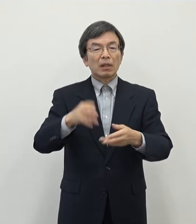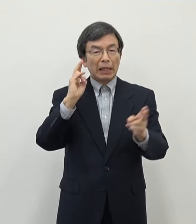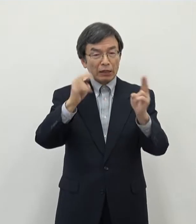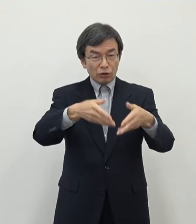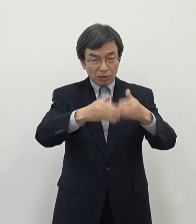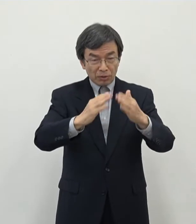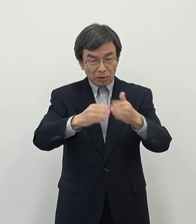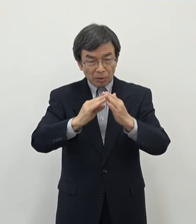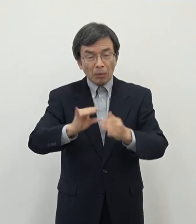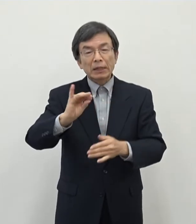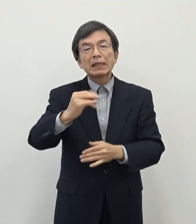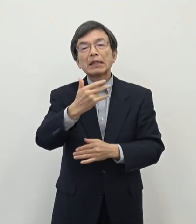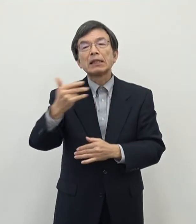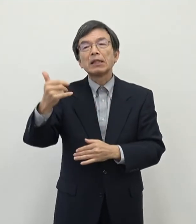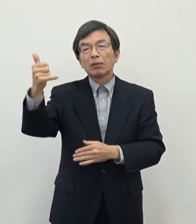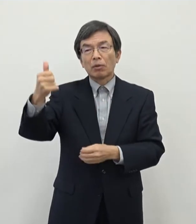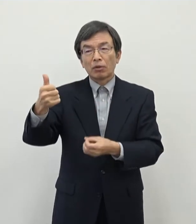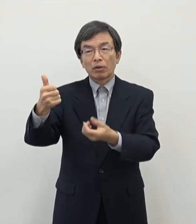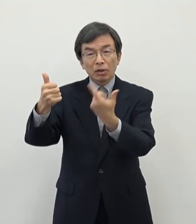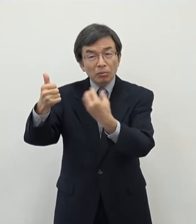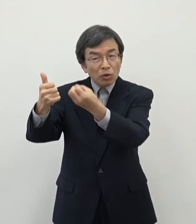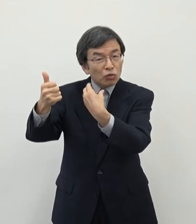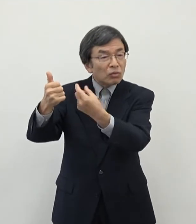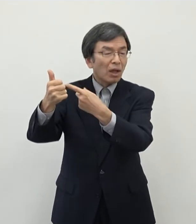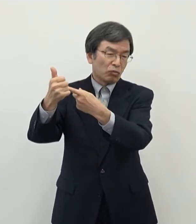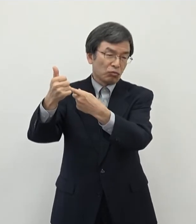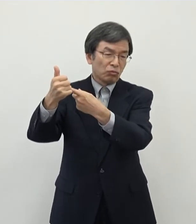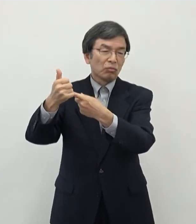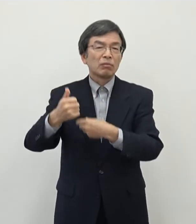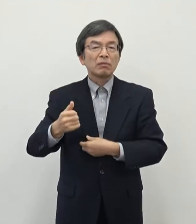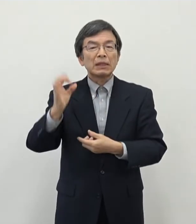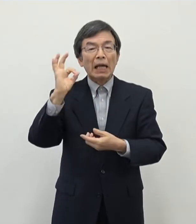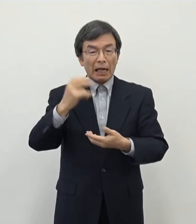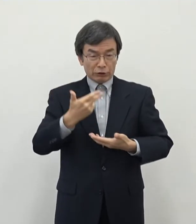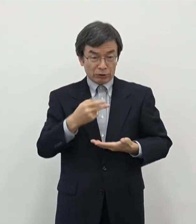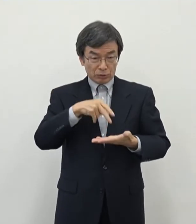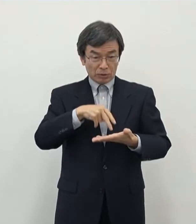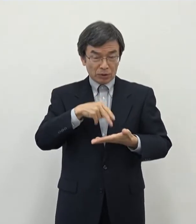ますけれども 奈良市においてもですね主に